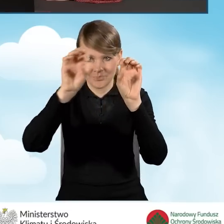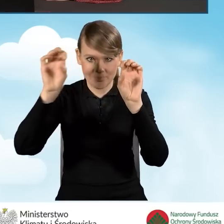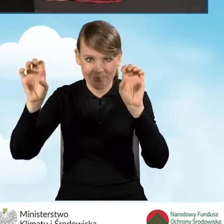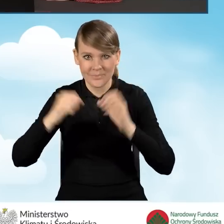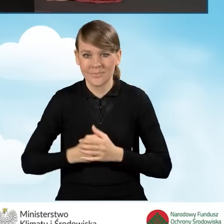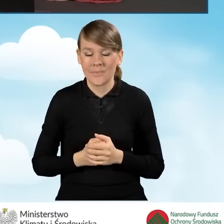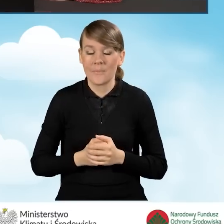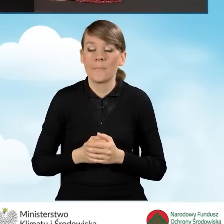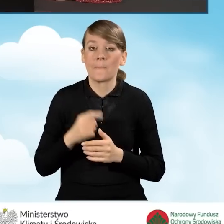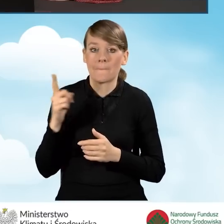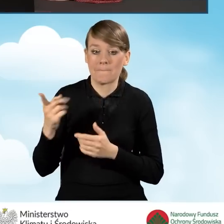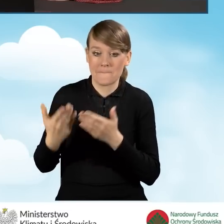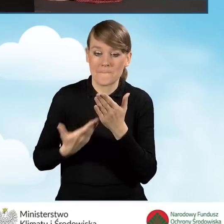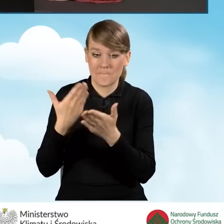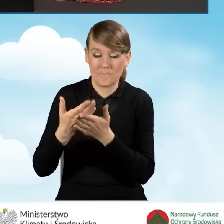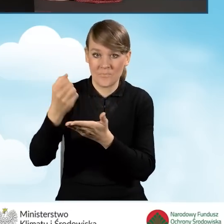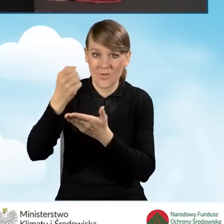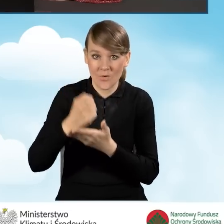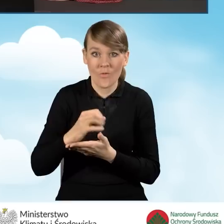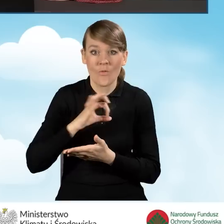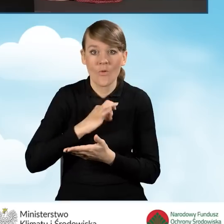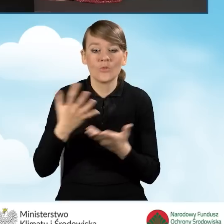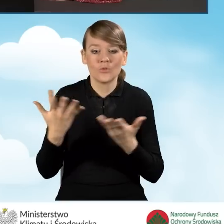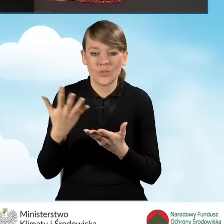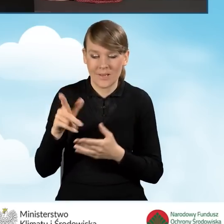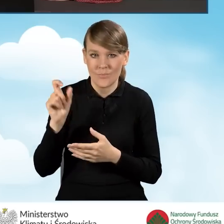Nasz wniosek o dofinansowanie wyświetla się w części środkowej.